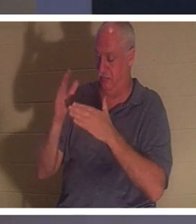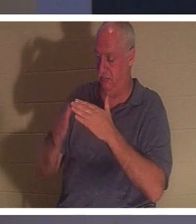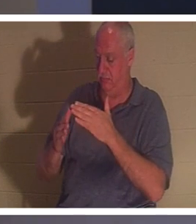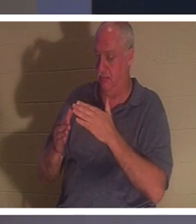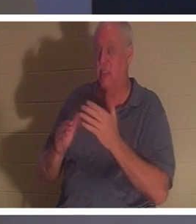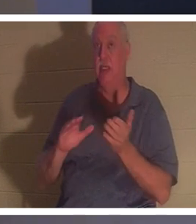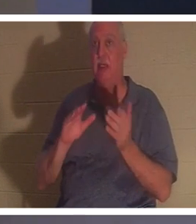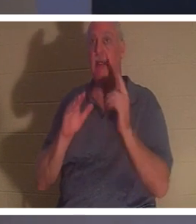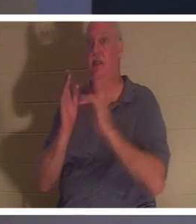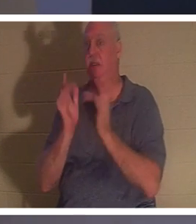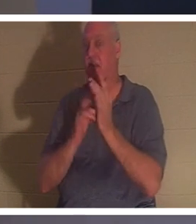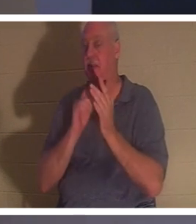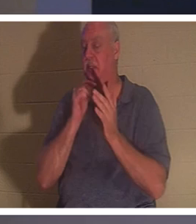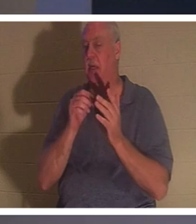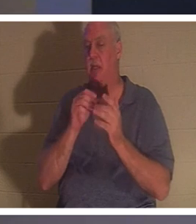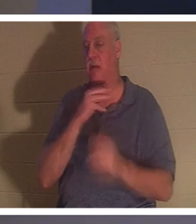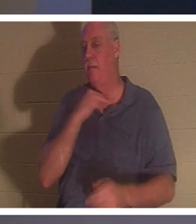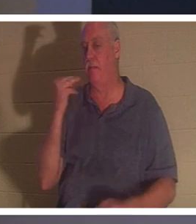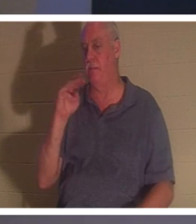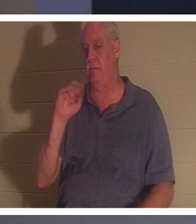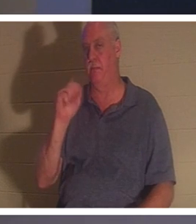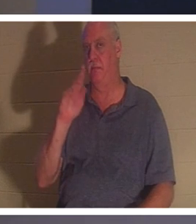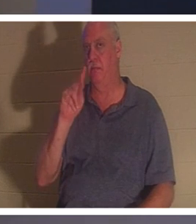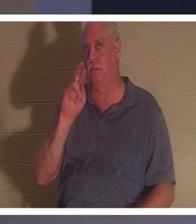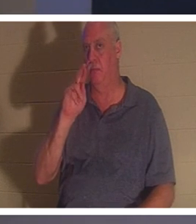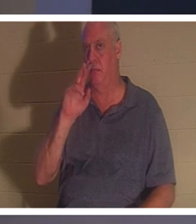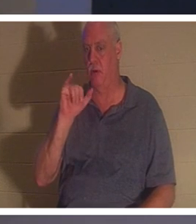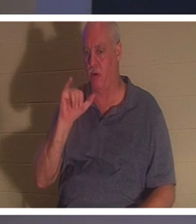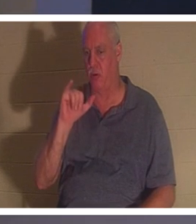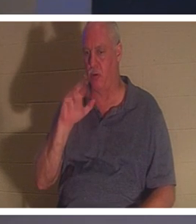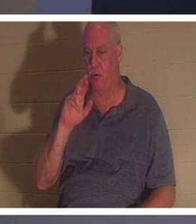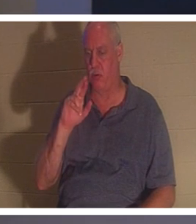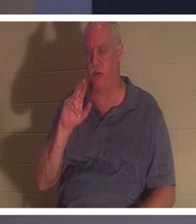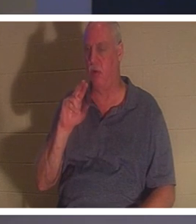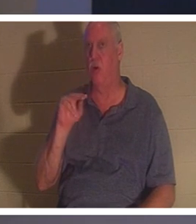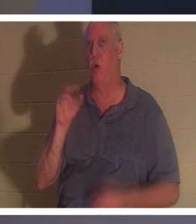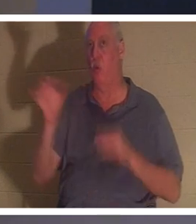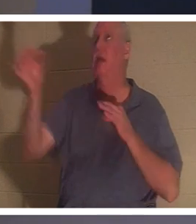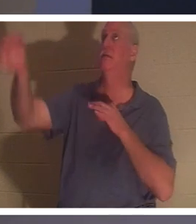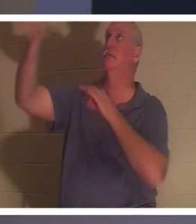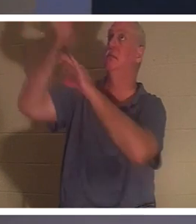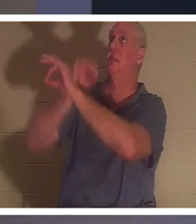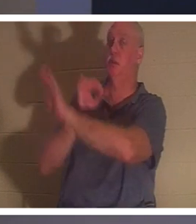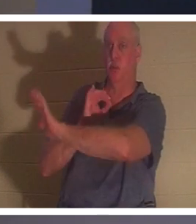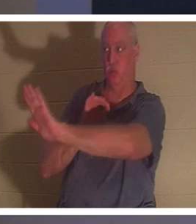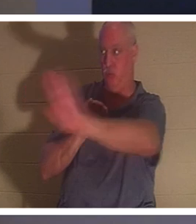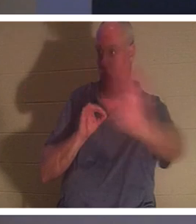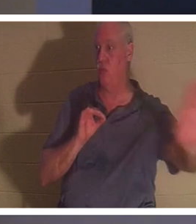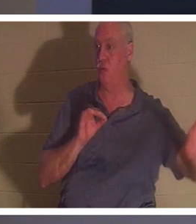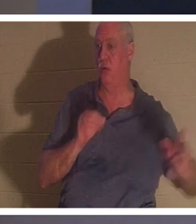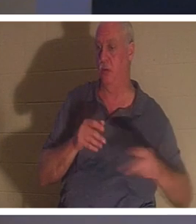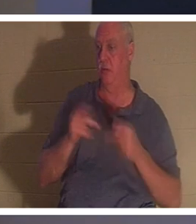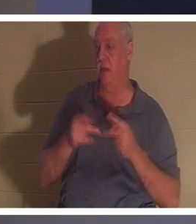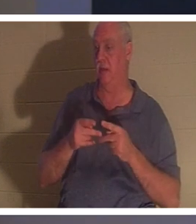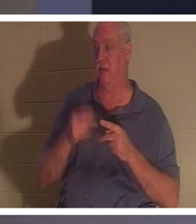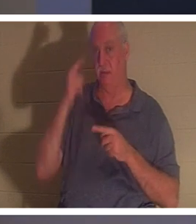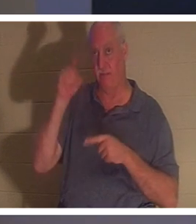eines „Märtyrers“. Er starb als Stellvertreter an deiner Stelle als du und für dich. Wenn Sie